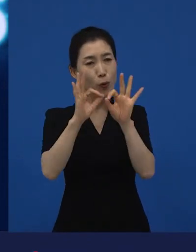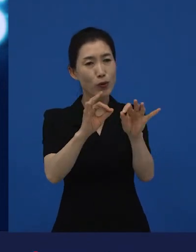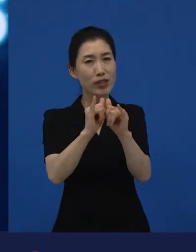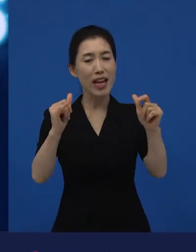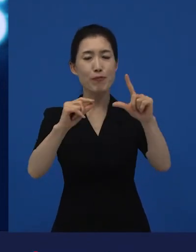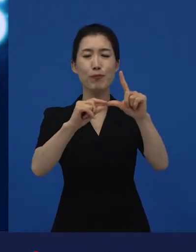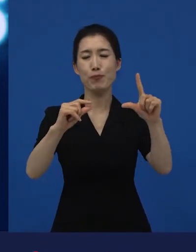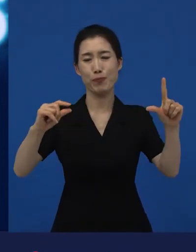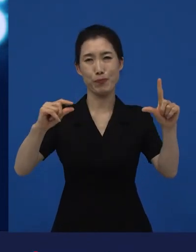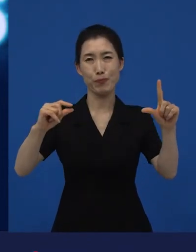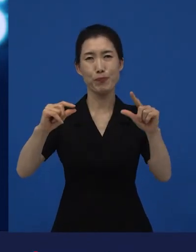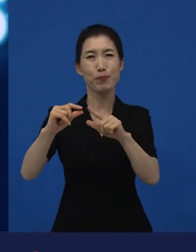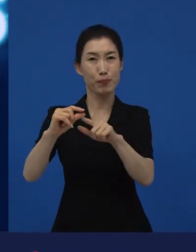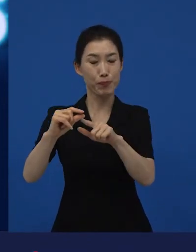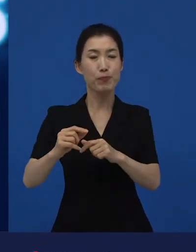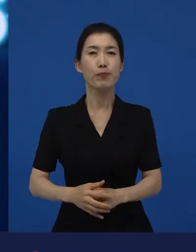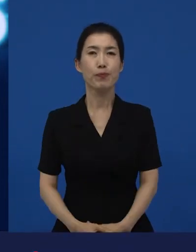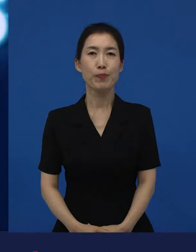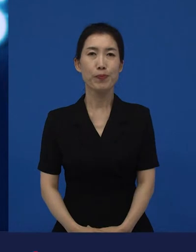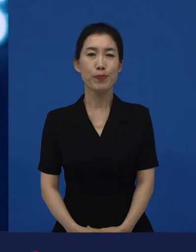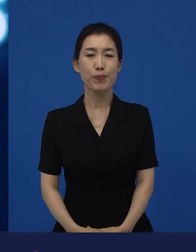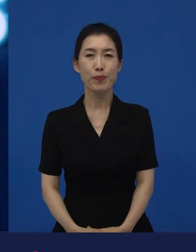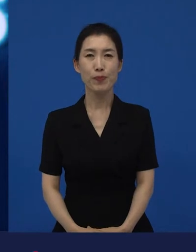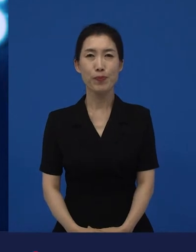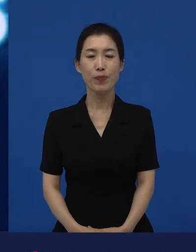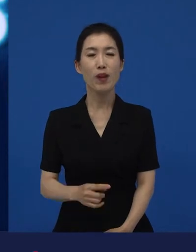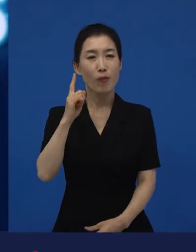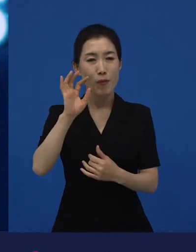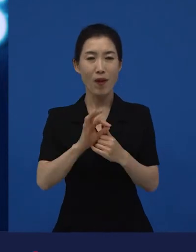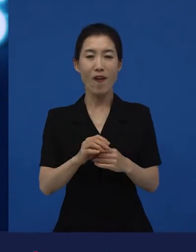왜냐하면 상업적으로 예측되고